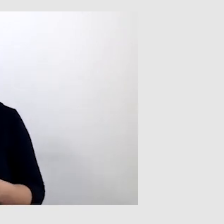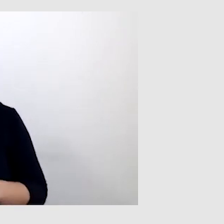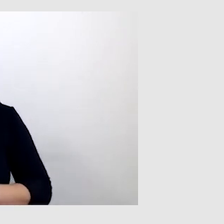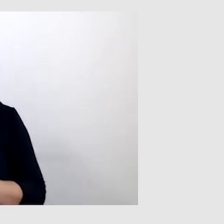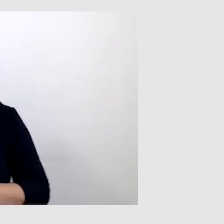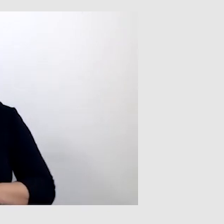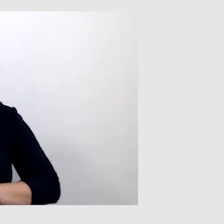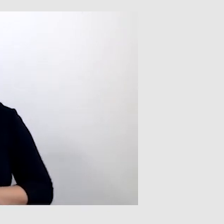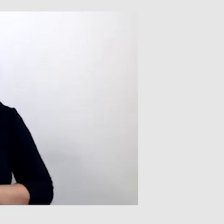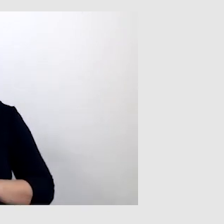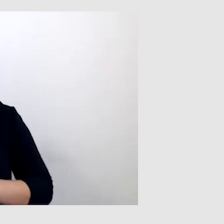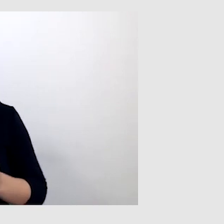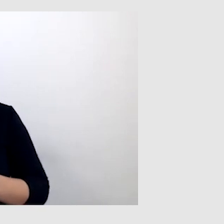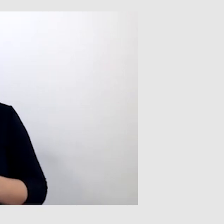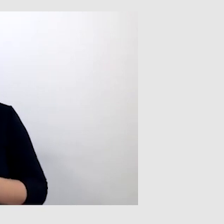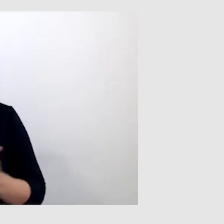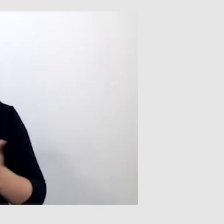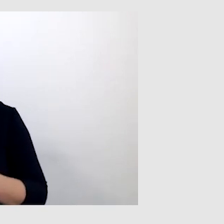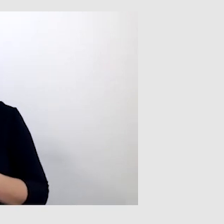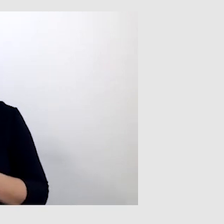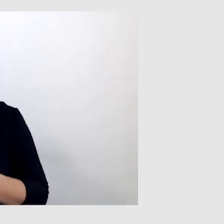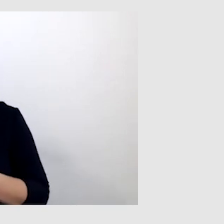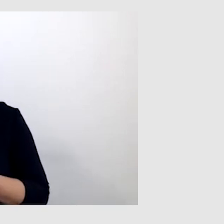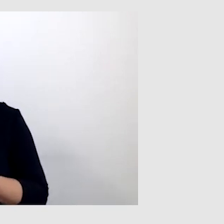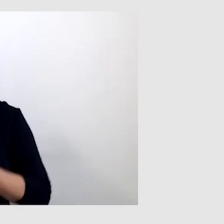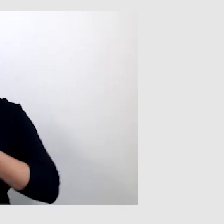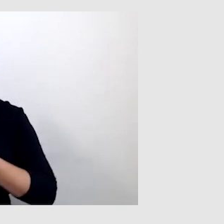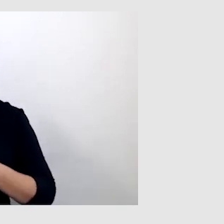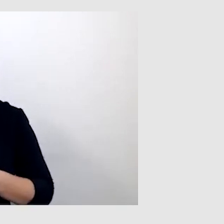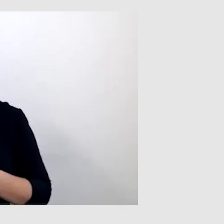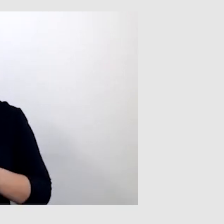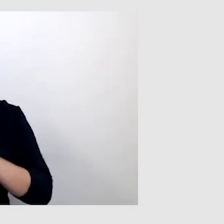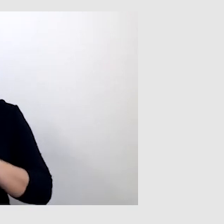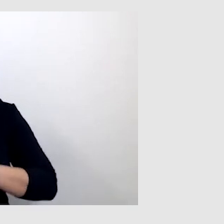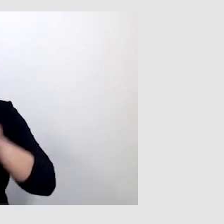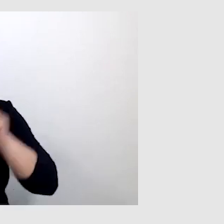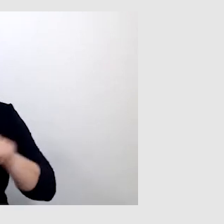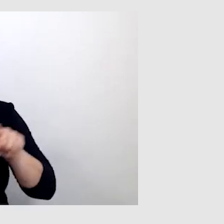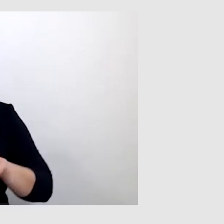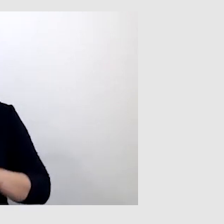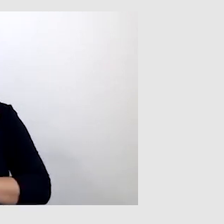Kto wie, może implant słuchowy by mi pomógł, ale to wszystko też zależy od osoby.